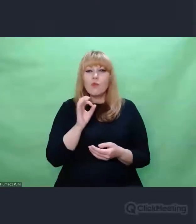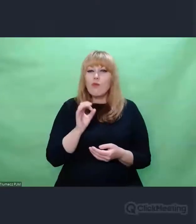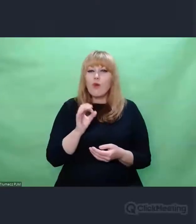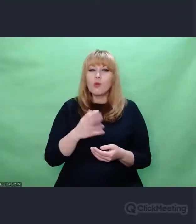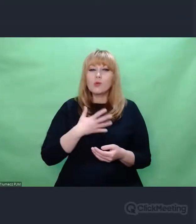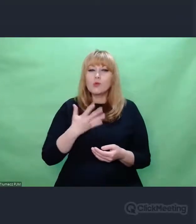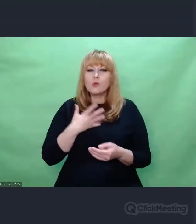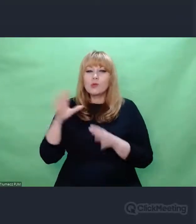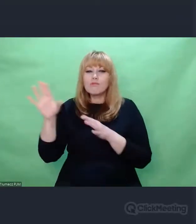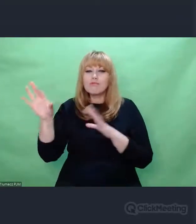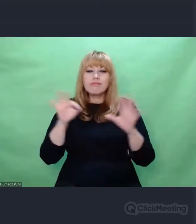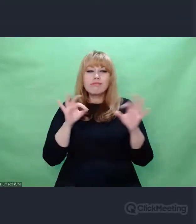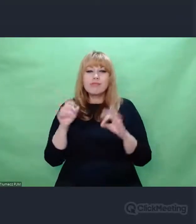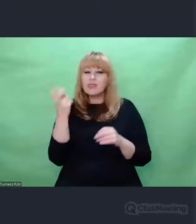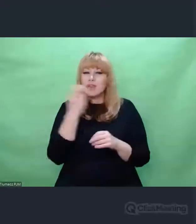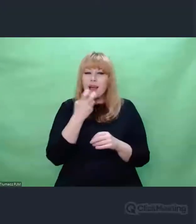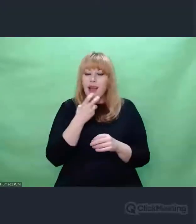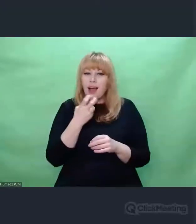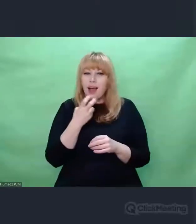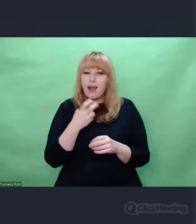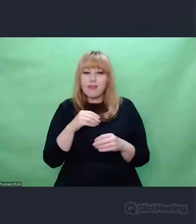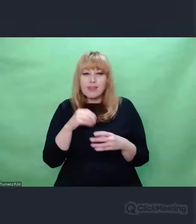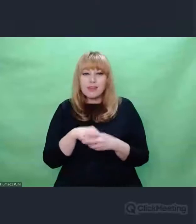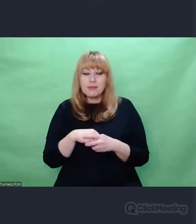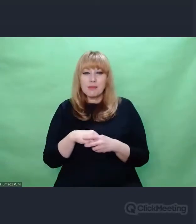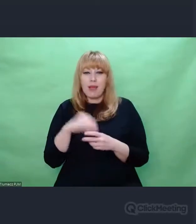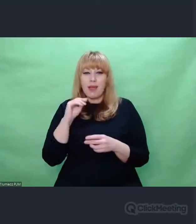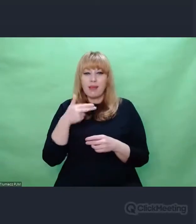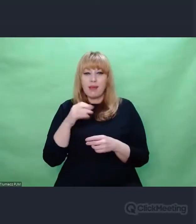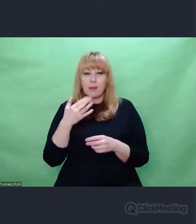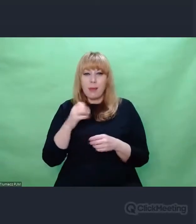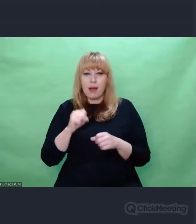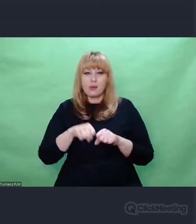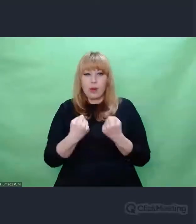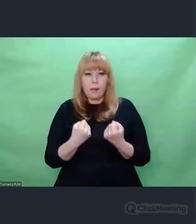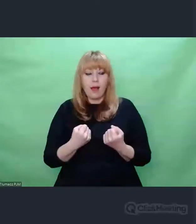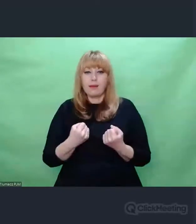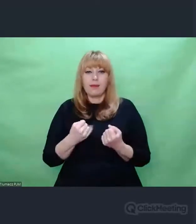No tak jak napisałem, najmocniejszym elementem, największym takim